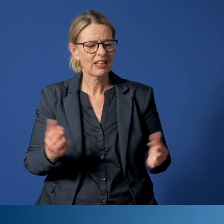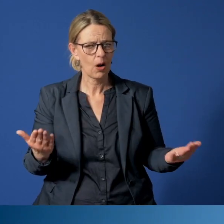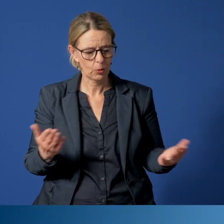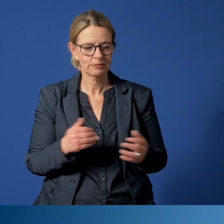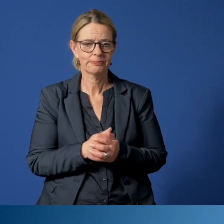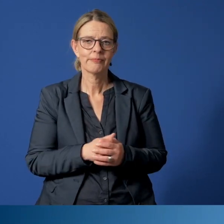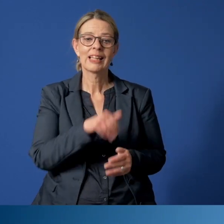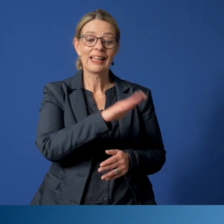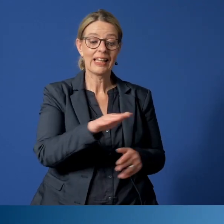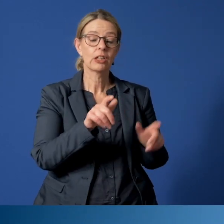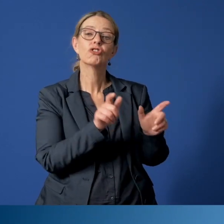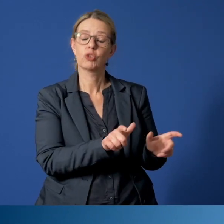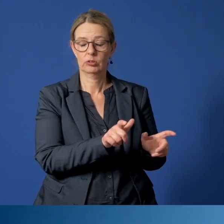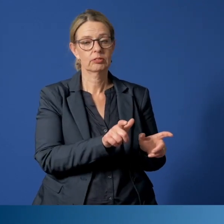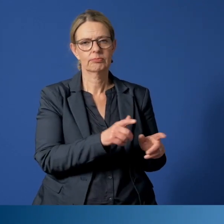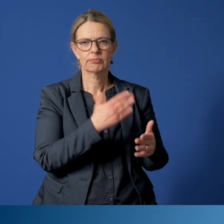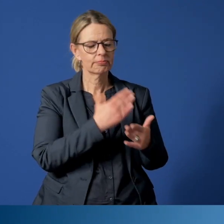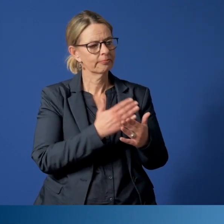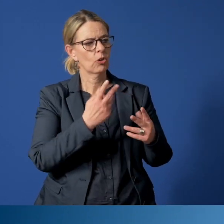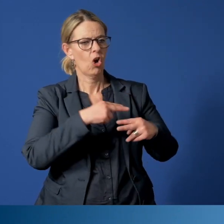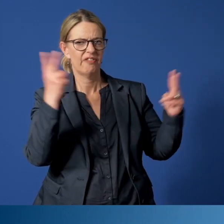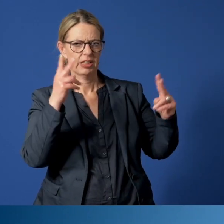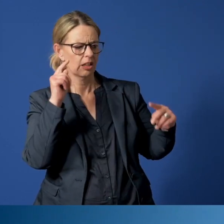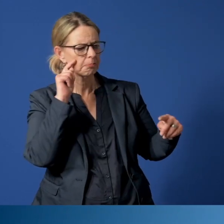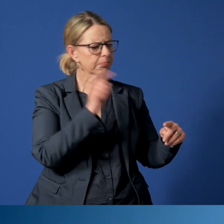Das Thema „Kinderschutz“ steht immer wieder im Blick der Öffentlichkeit.